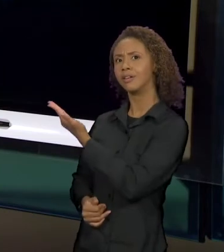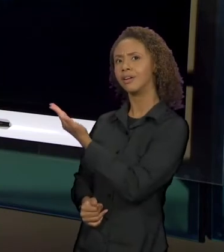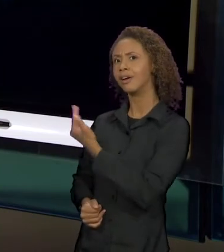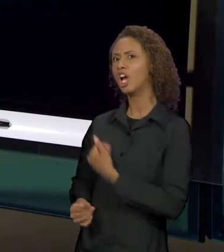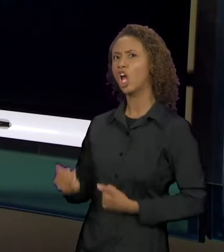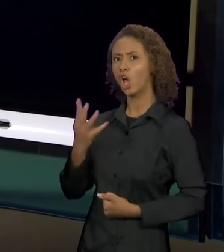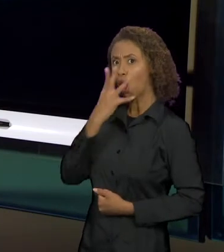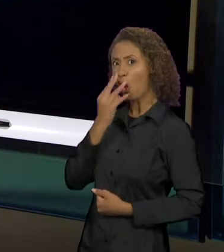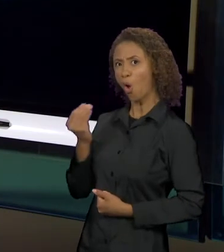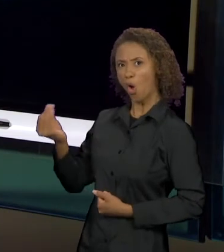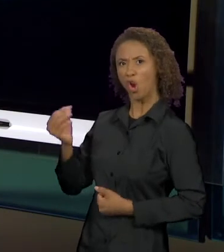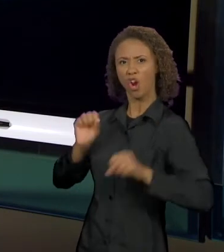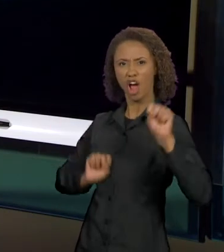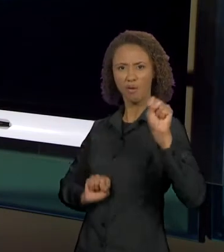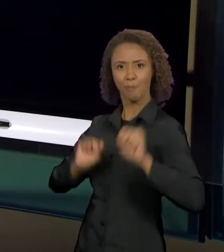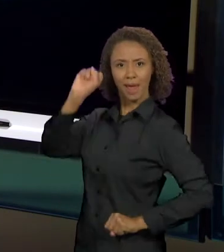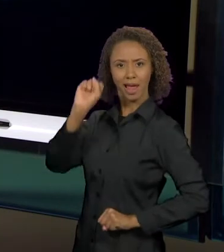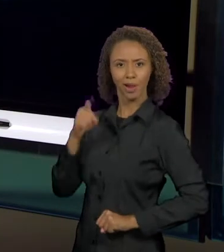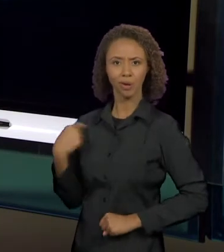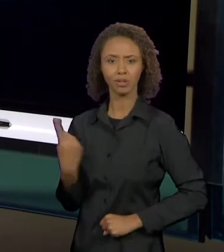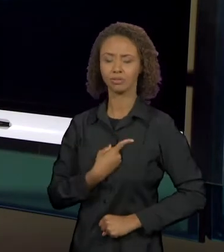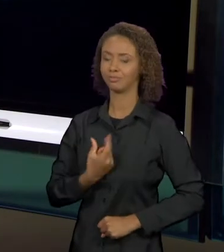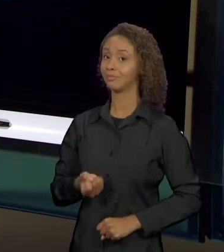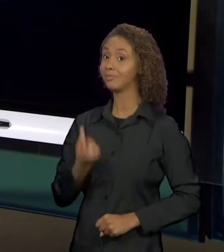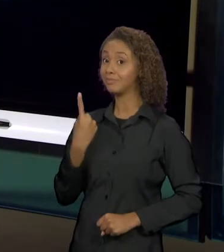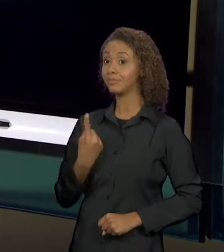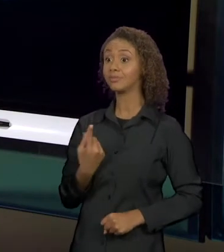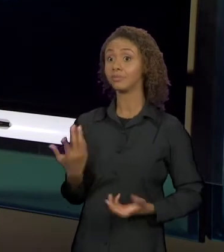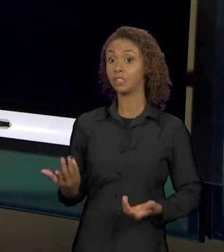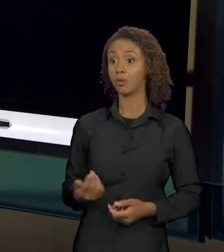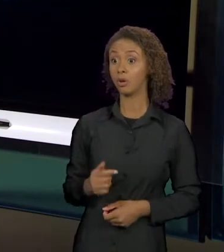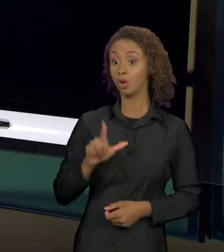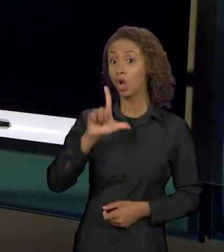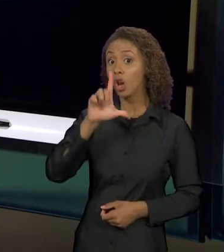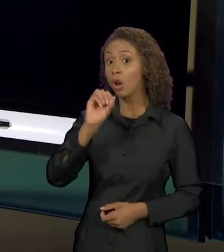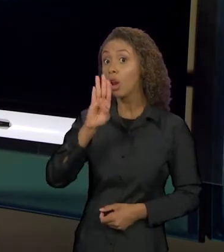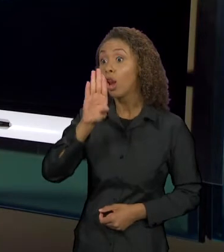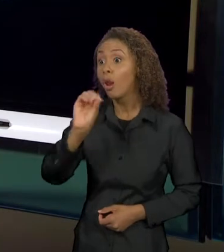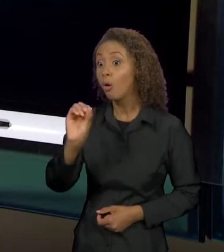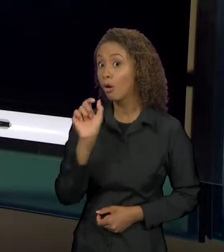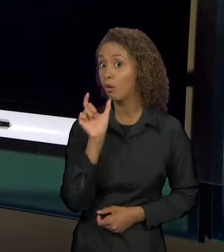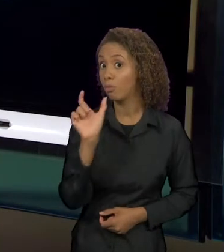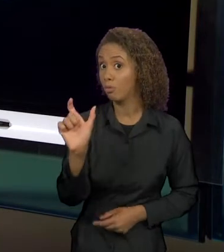O SIGNIFICANTE LOBO, NESSE CONTEXTO, JÁ VAI